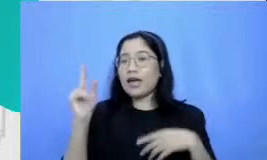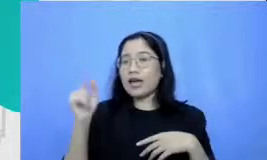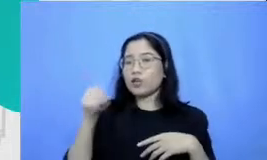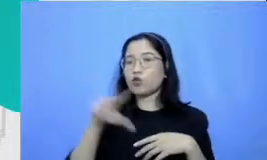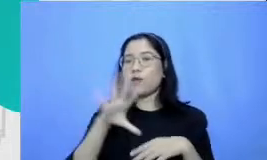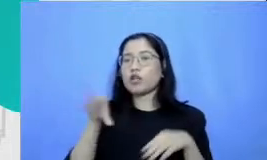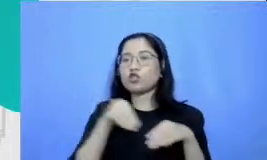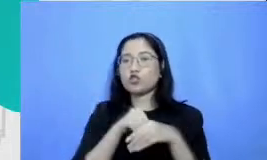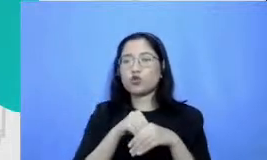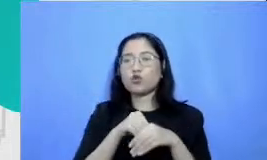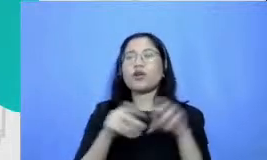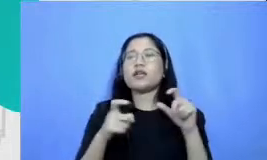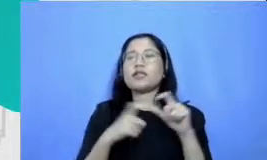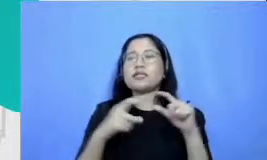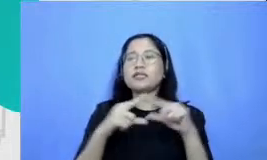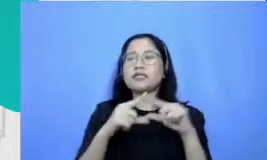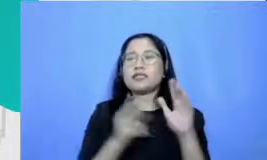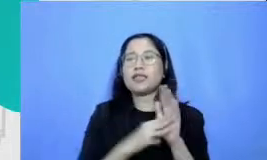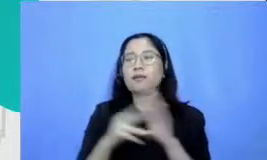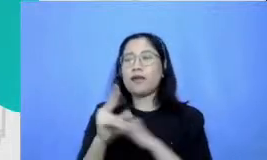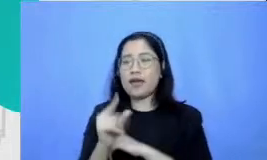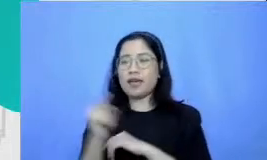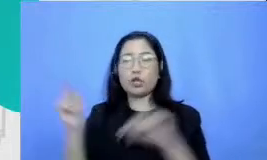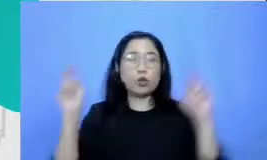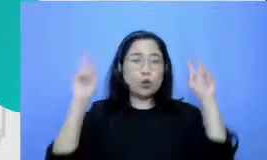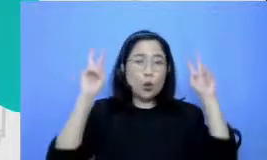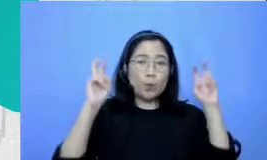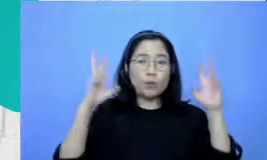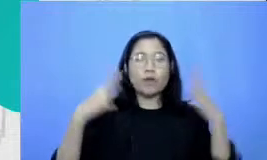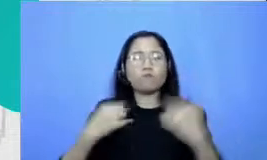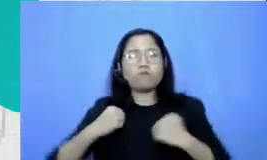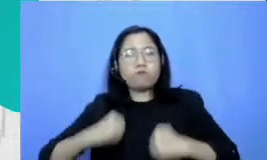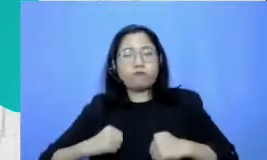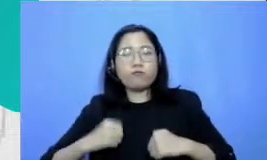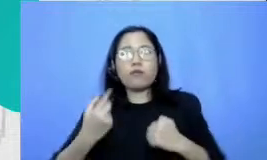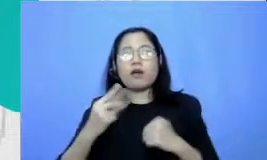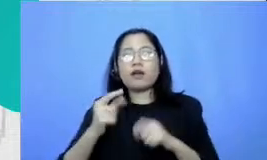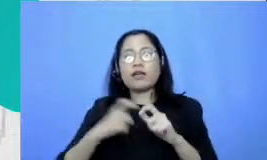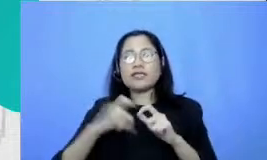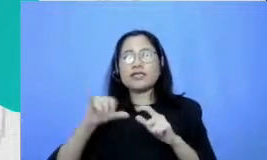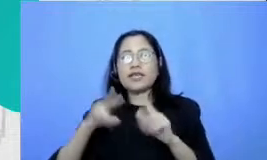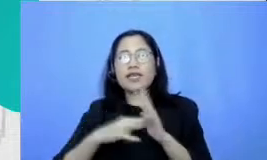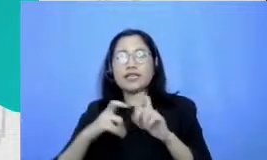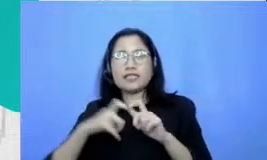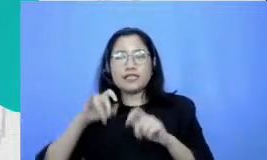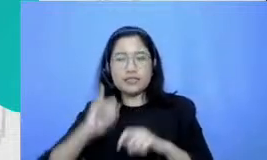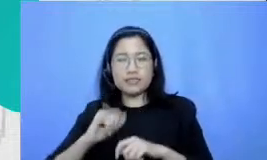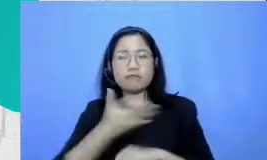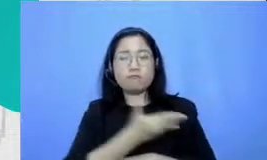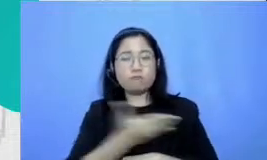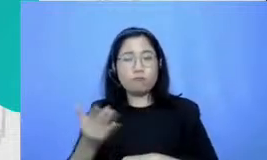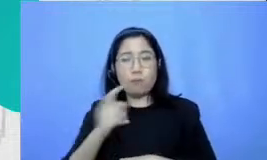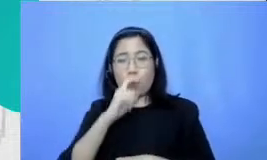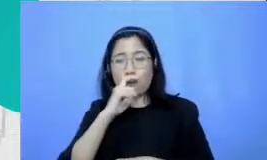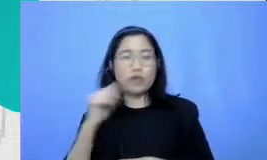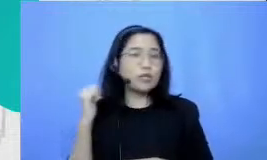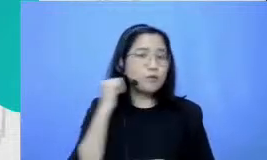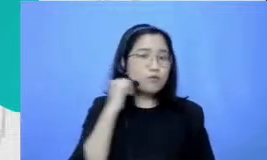resiliensi kami memberikan rekomendasi kepada bapak dan ibu untuk stats semua pencapaian Bapak